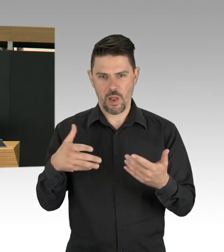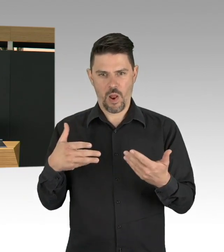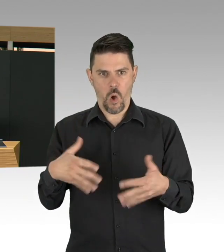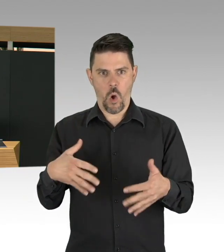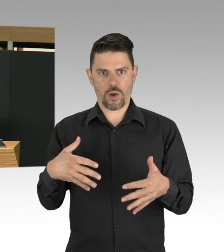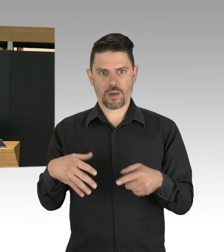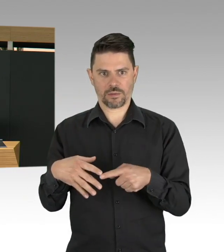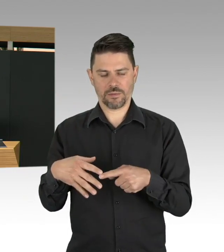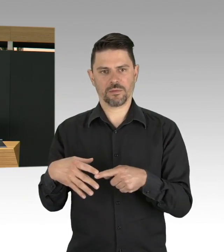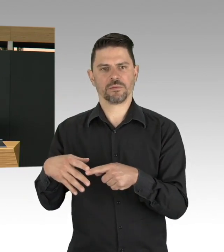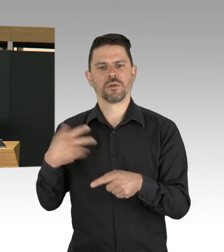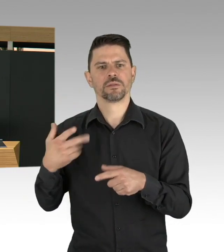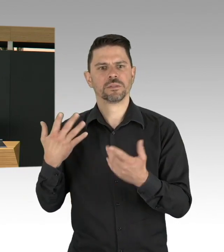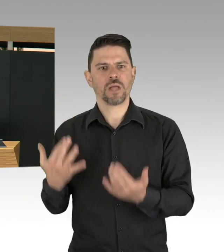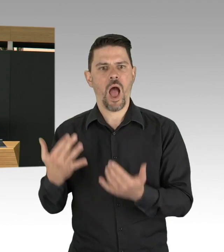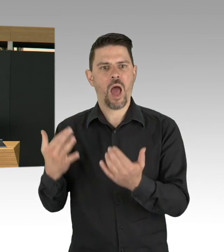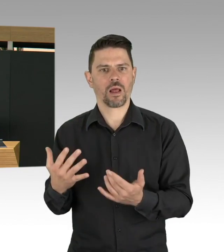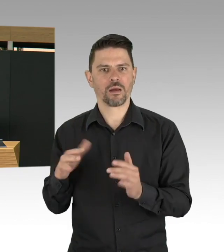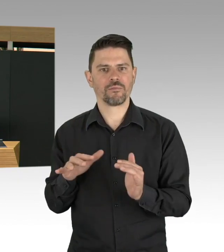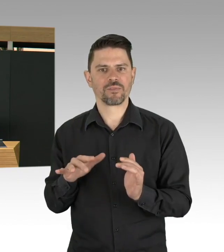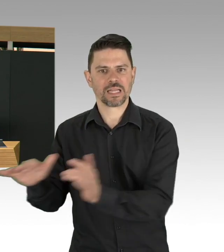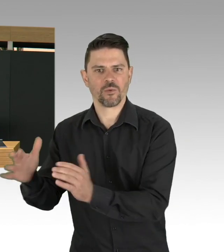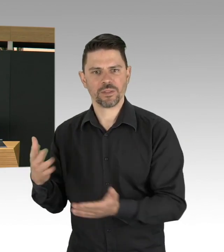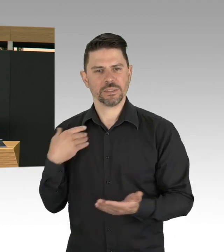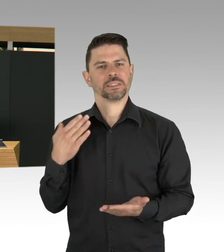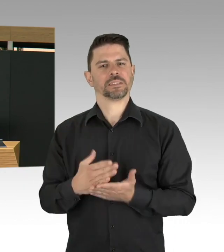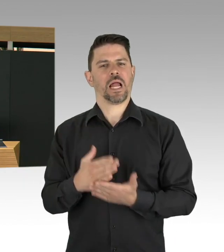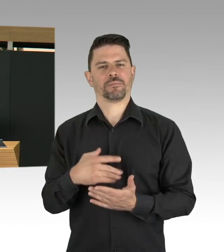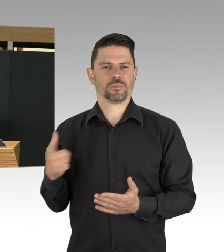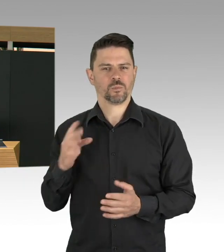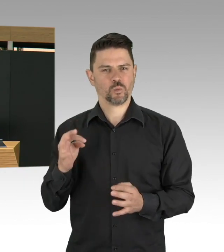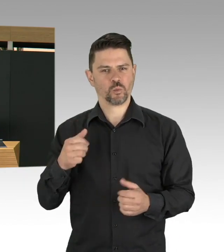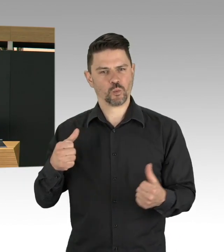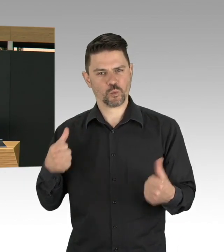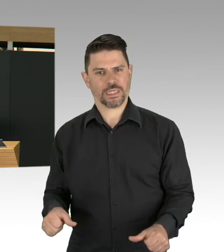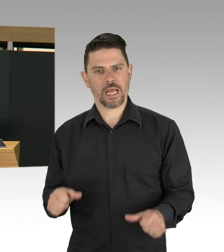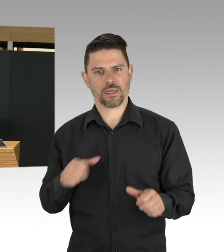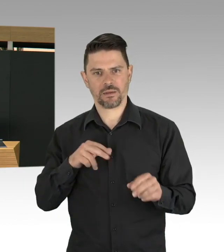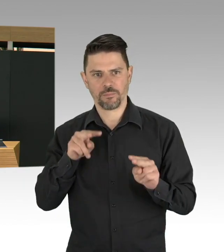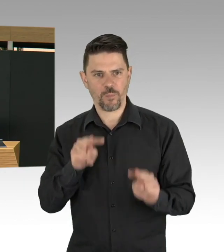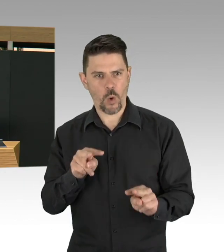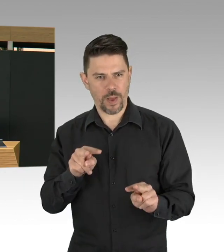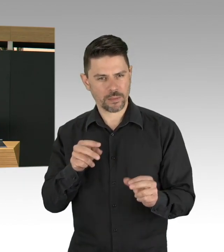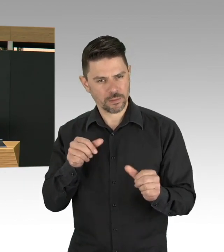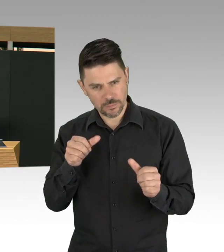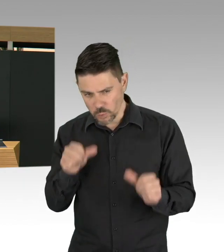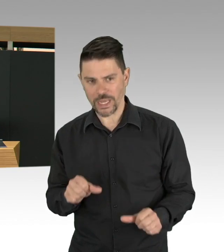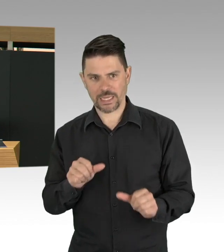das gehört jetzt auch dazu, finde ich, sind wichtige Nebenbedingungen, um eben auch Lockerungen zu realisieren.